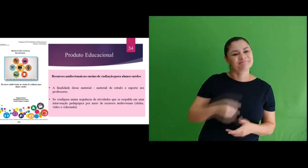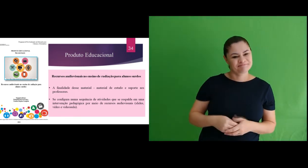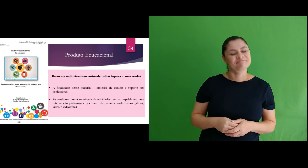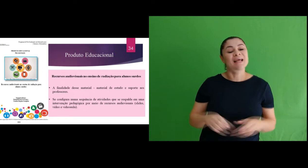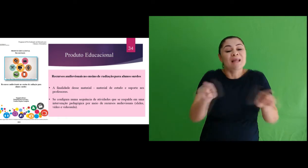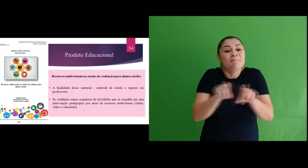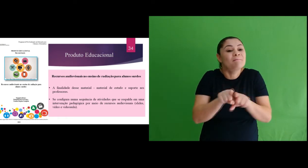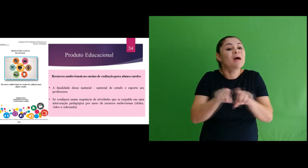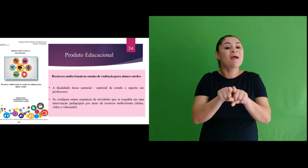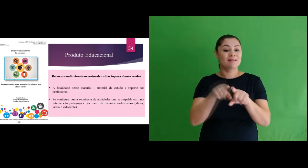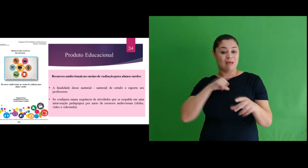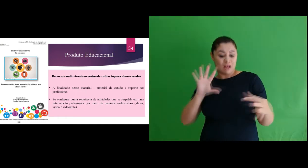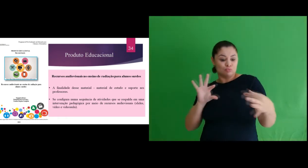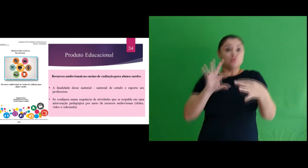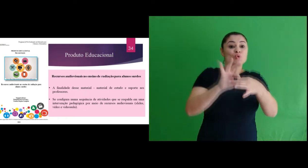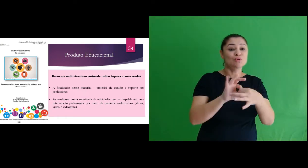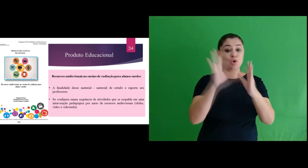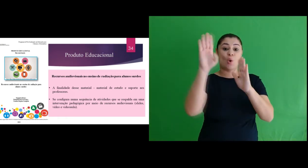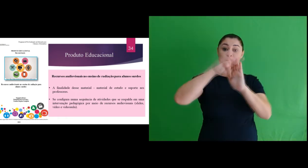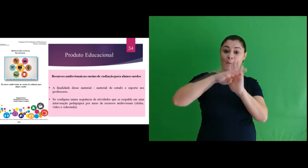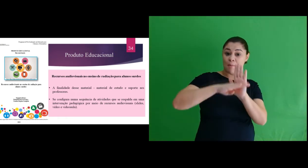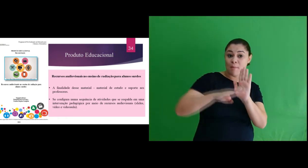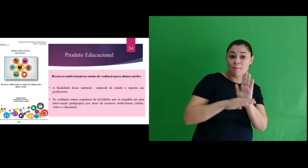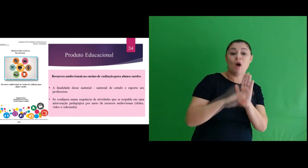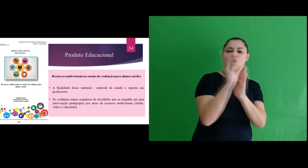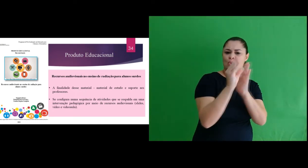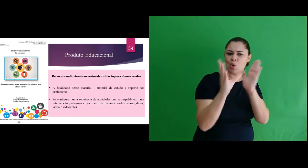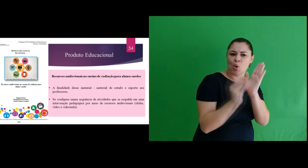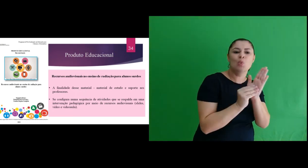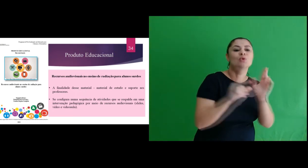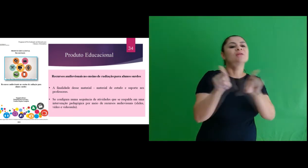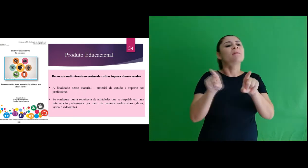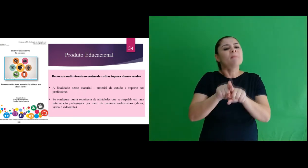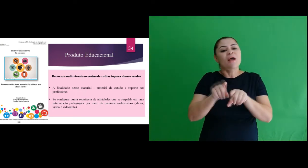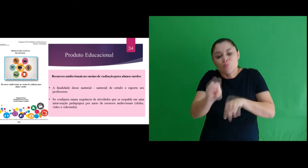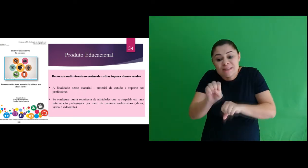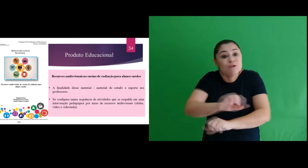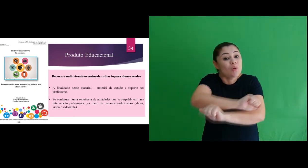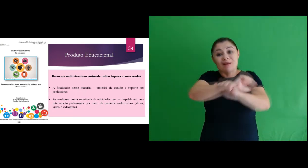o conteúdo programático a situações do cotidiano no anseio de promover uma aprendizagem de forma